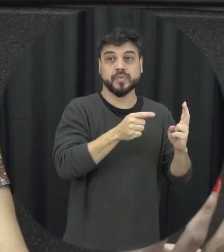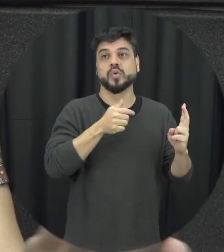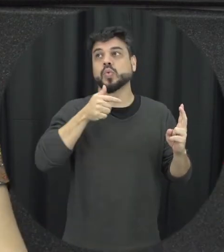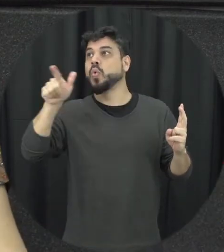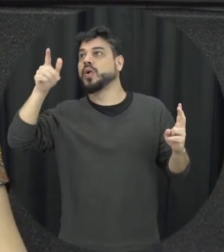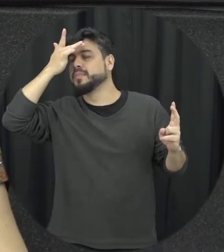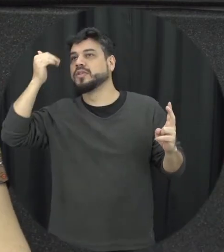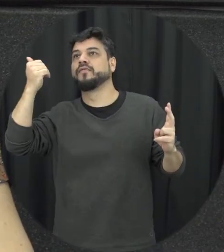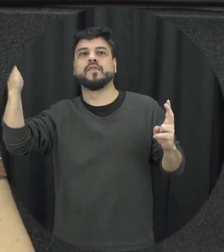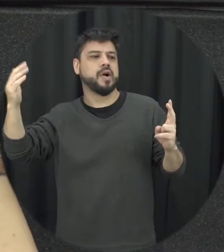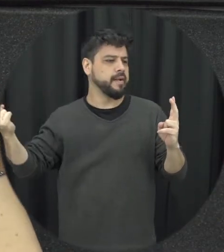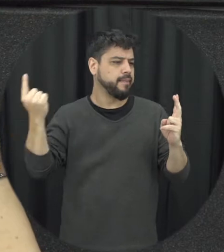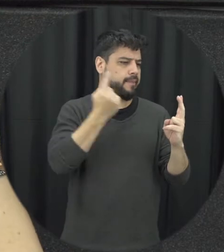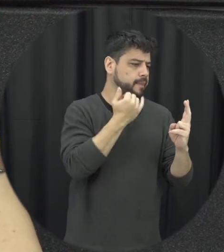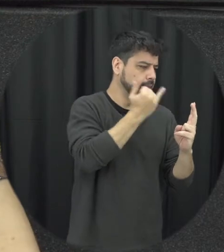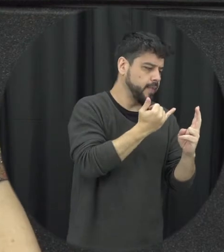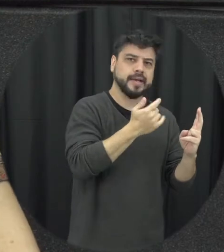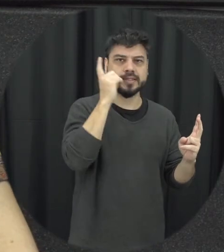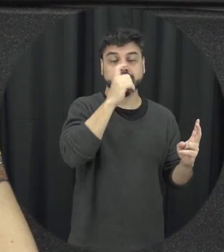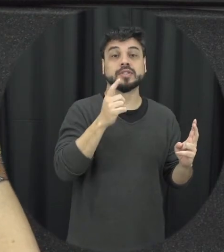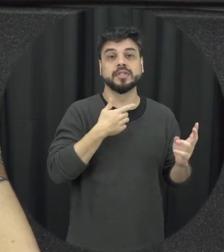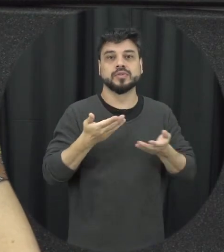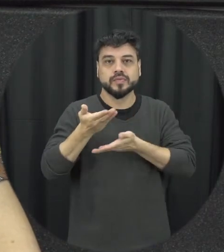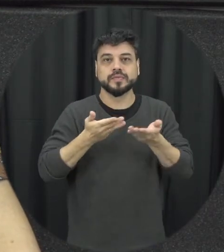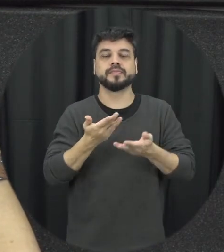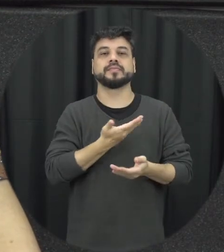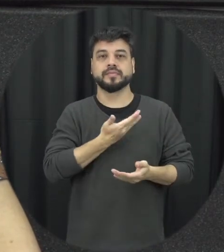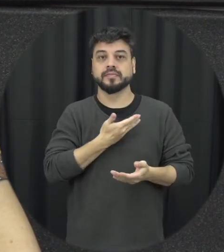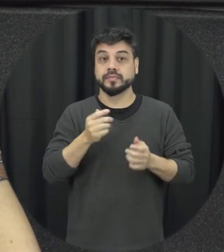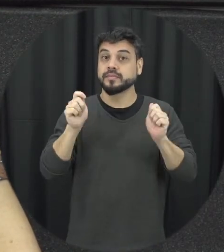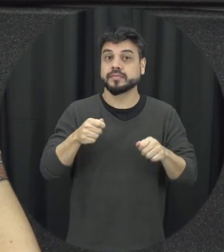que é de fora que até estranho então a gente discutiu isso e trabalhou isso com eles então